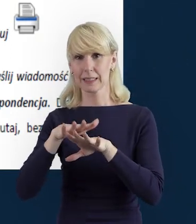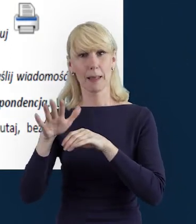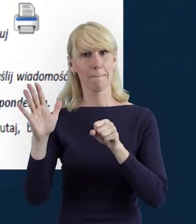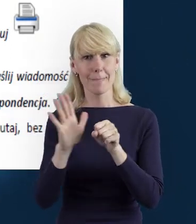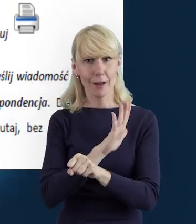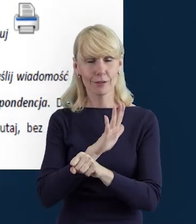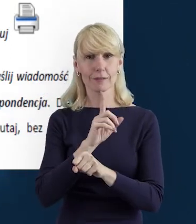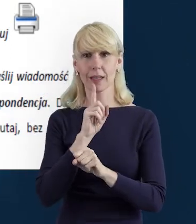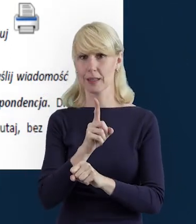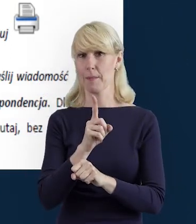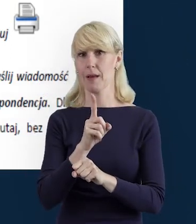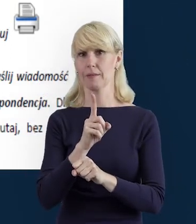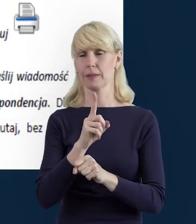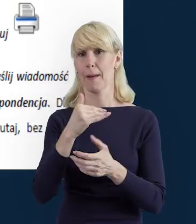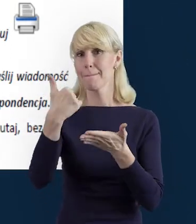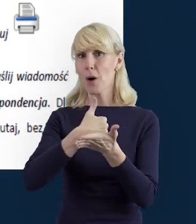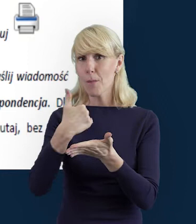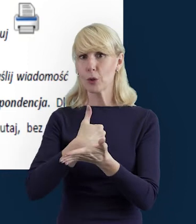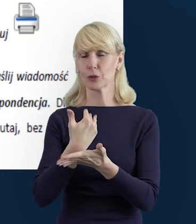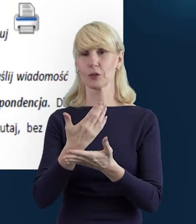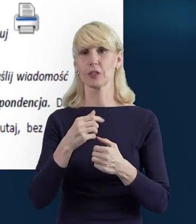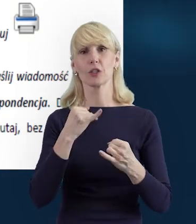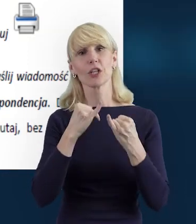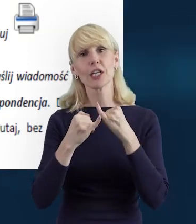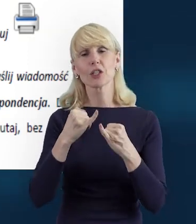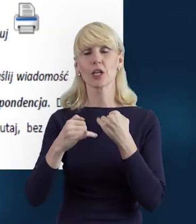jest o tyle przyjaznym narzędziem, że wszelkiego rodzaju błędy,